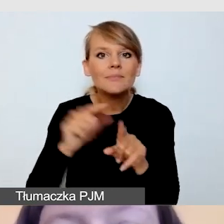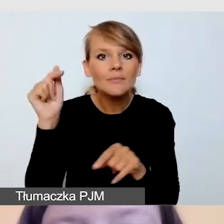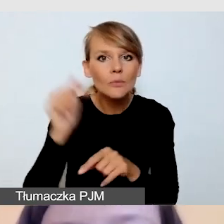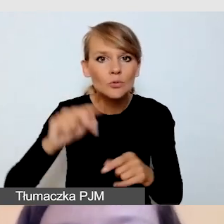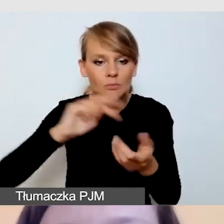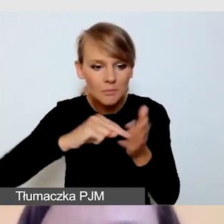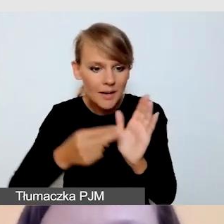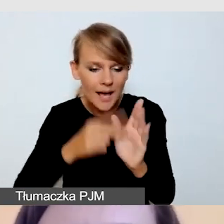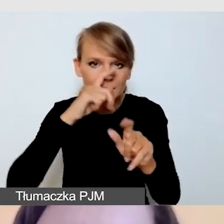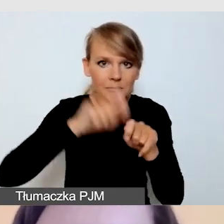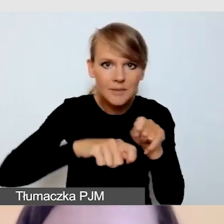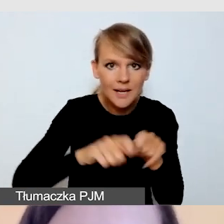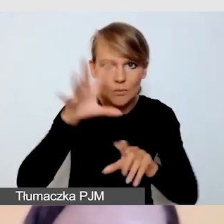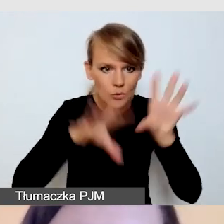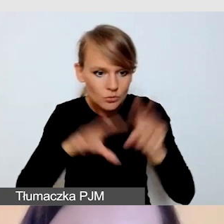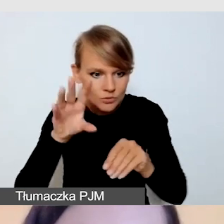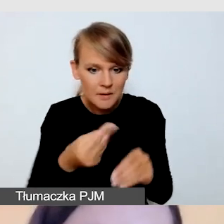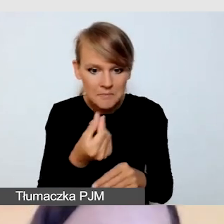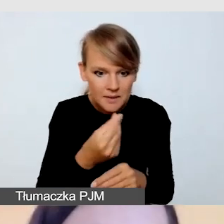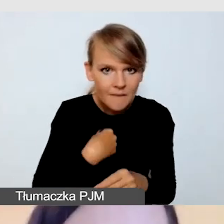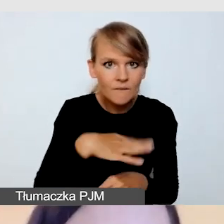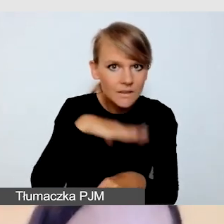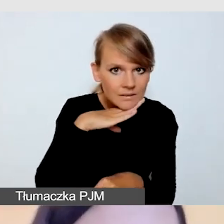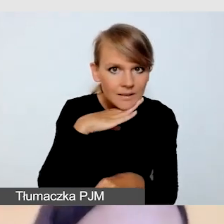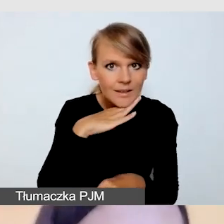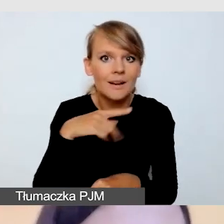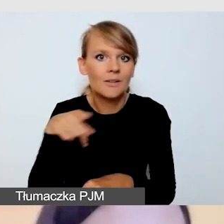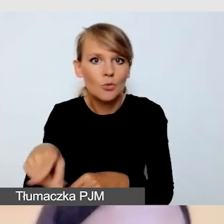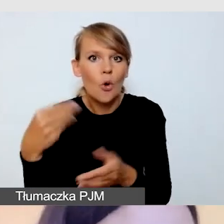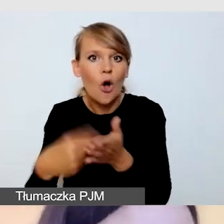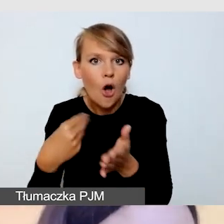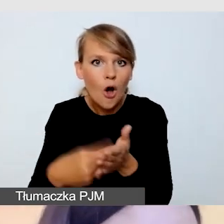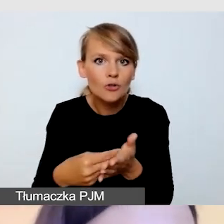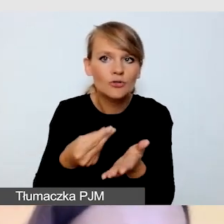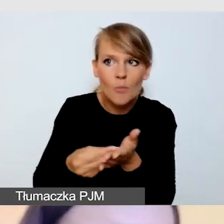na pokrycie kosztów dostępnej transmisji.